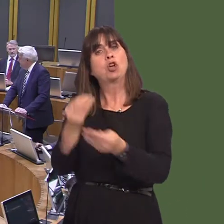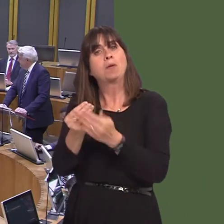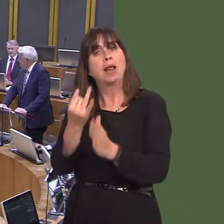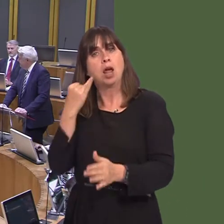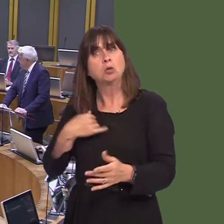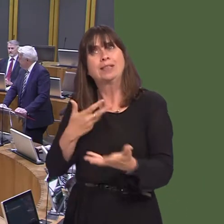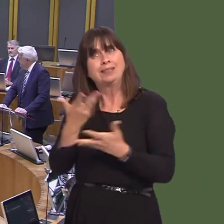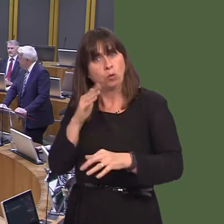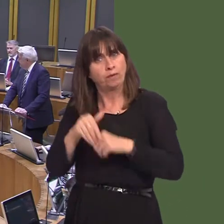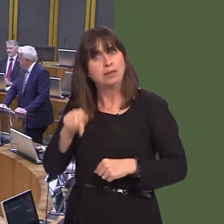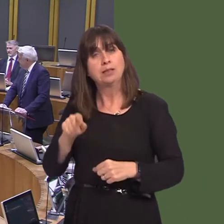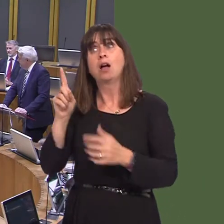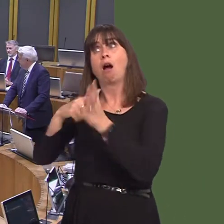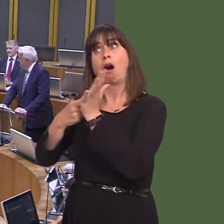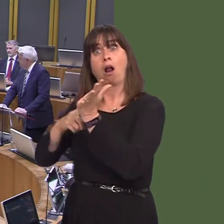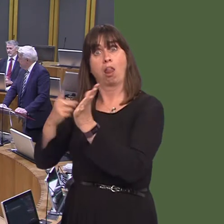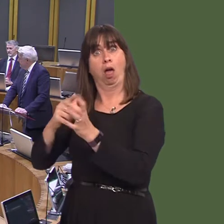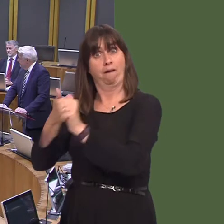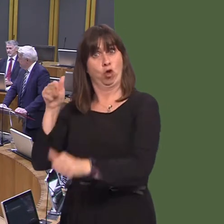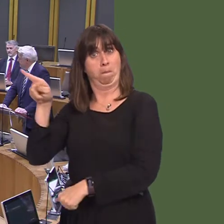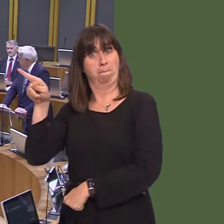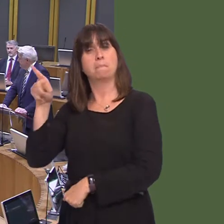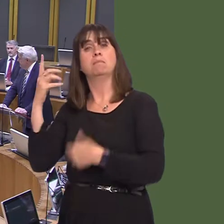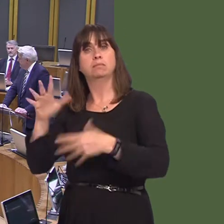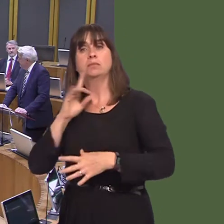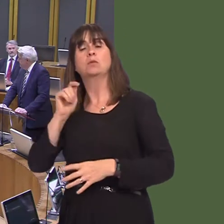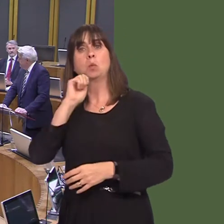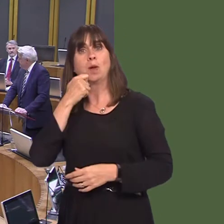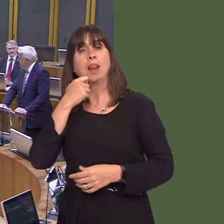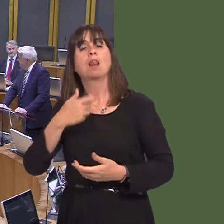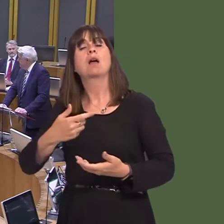mae yna ymrwymiad gan Arla ar hyn o bryd i ddal i gymryd llaeth gan y ffermwyr yn y gogledd-ddwyrain.